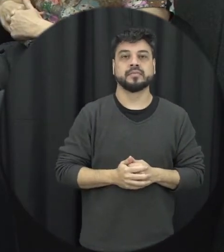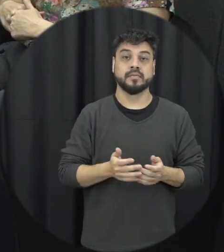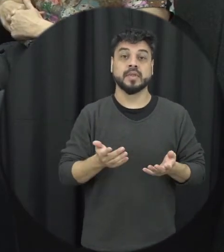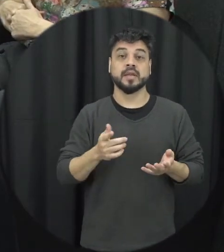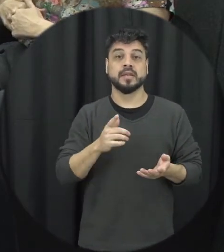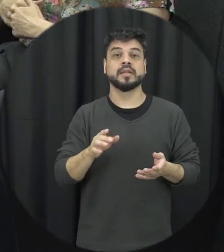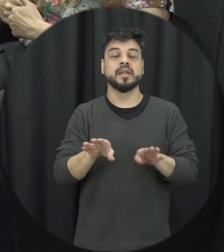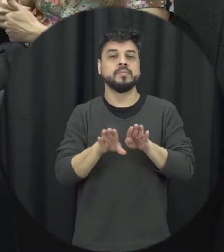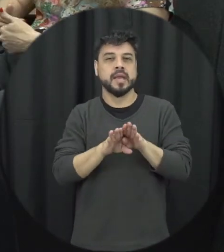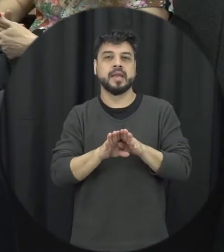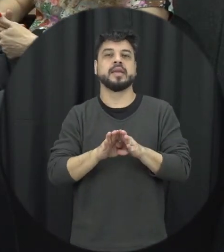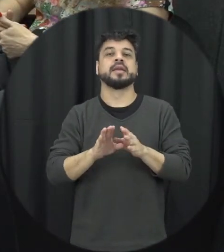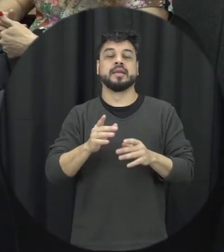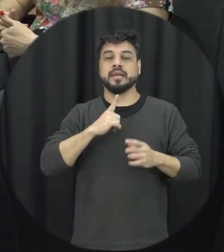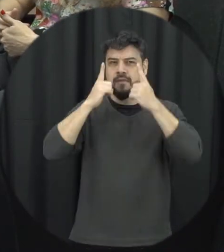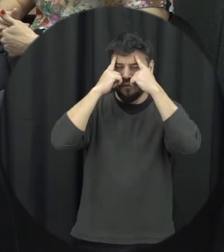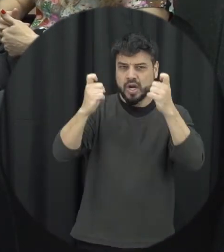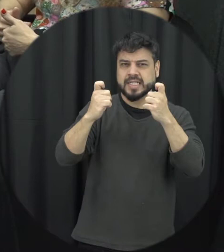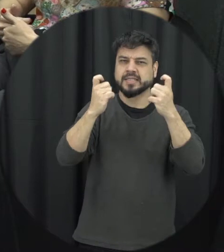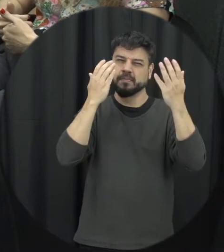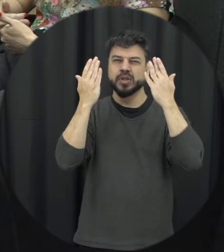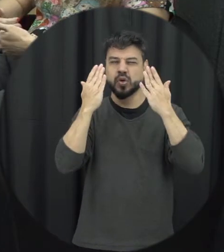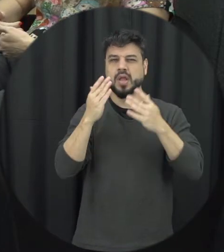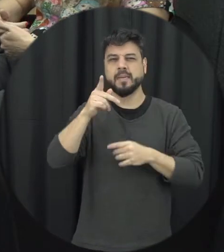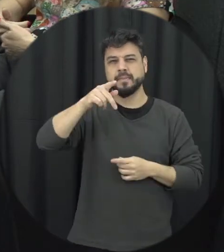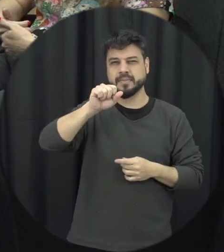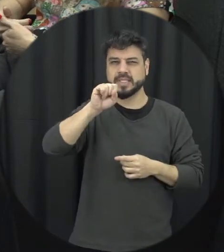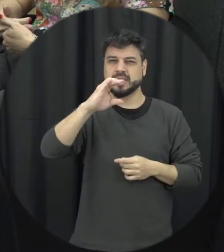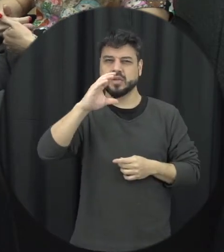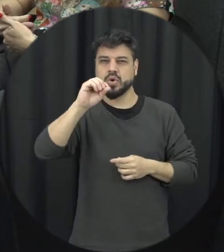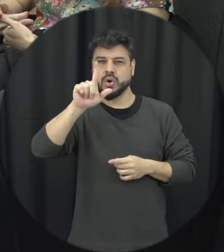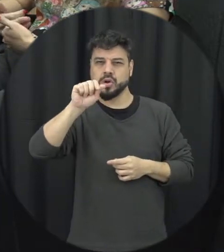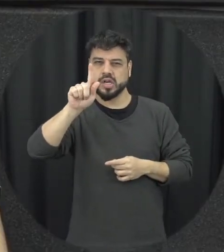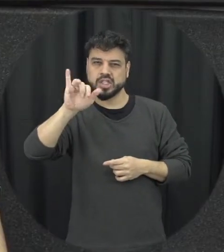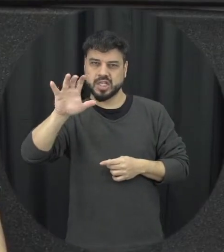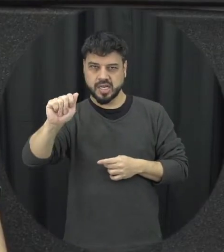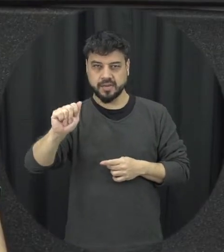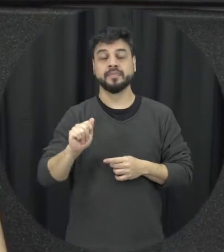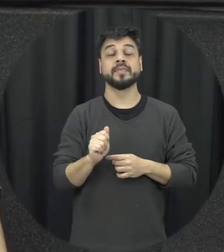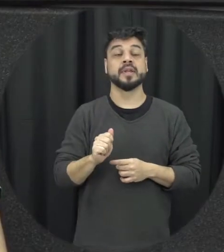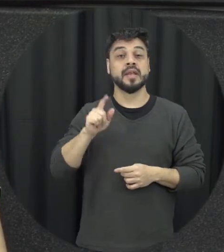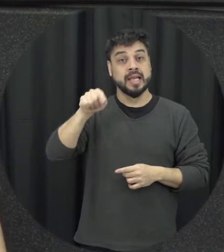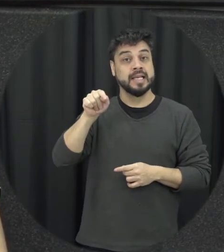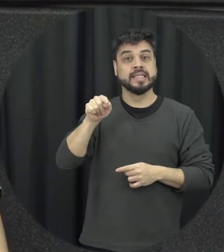tem a violência psicológica então a violência psicológica é um tipo de violência e recentemente